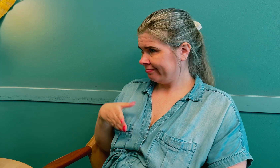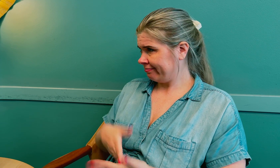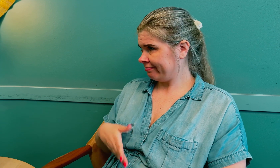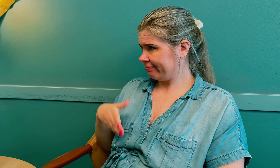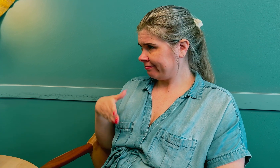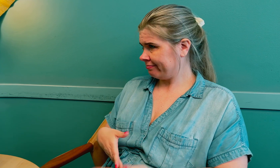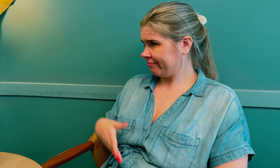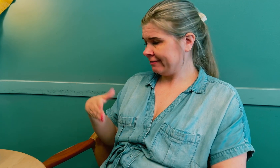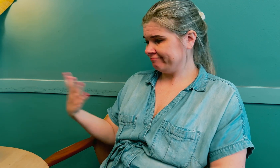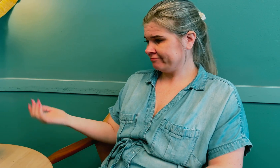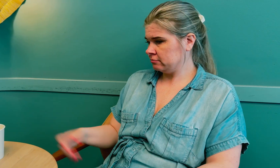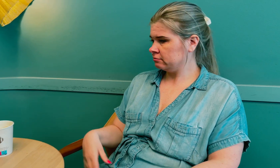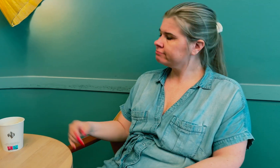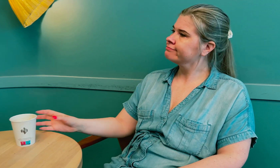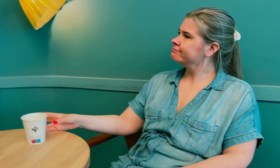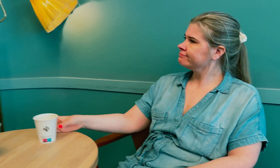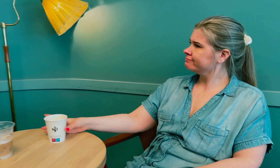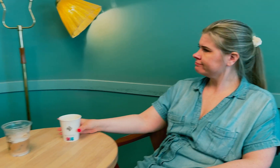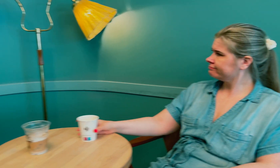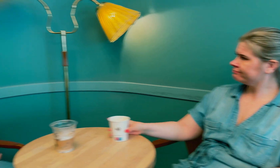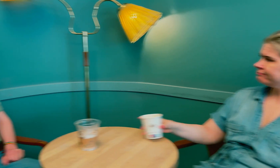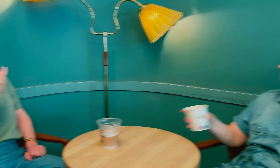Det blir en hindring.